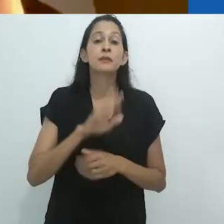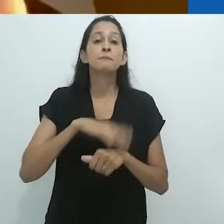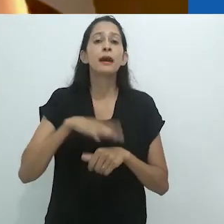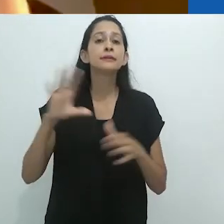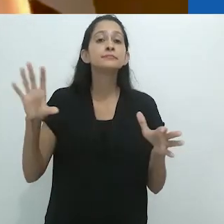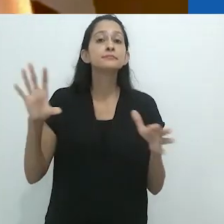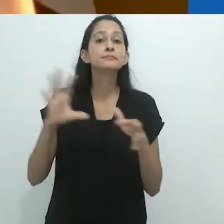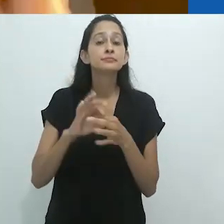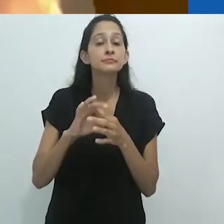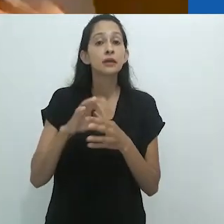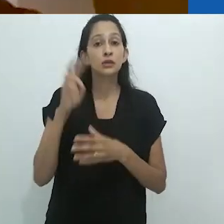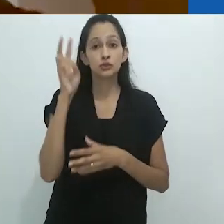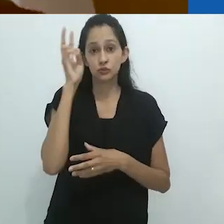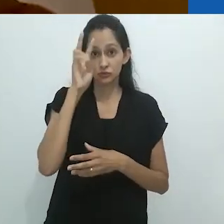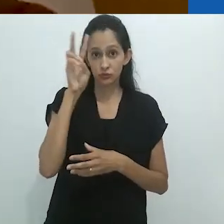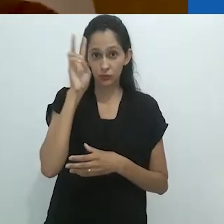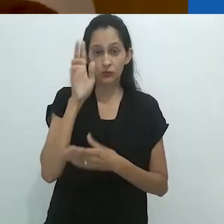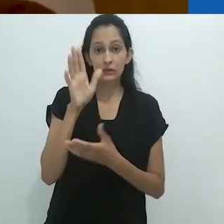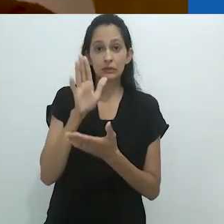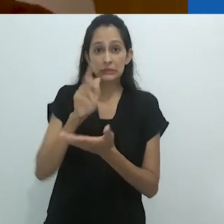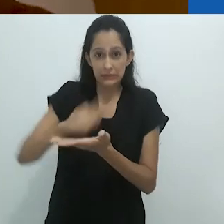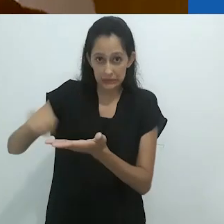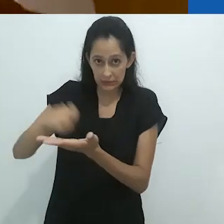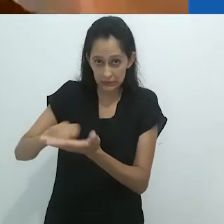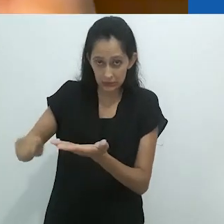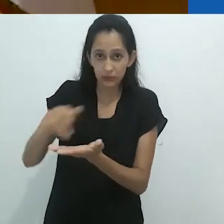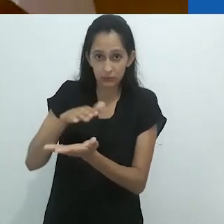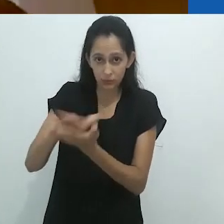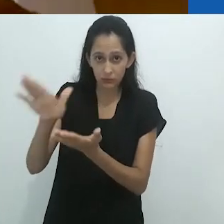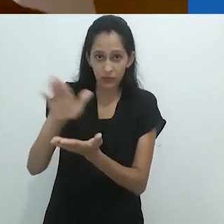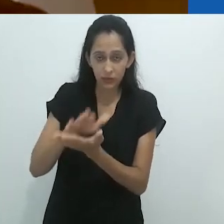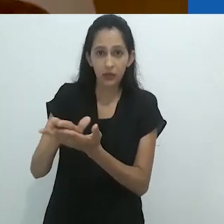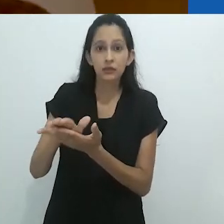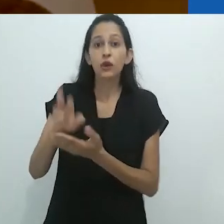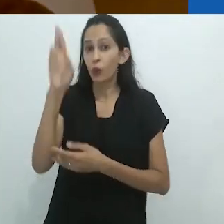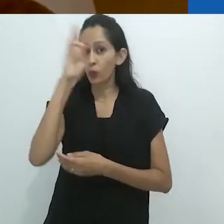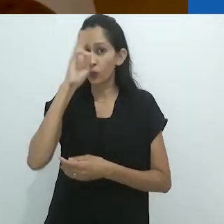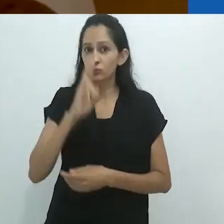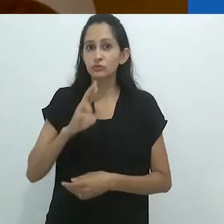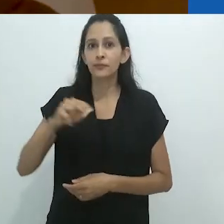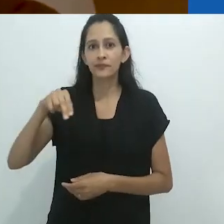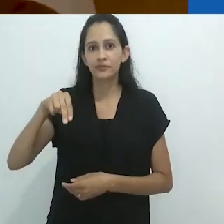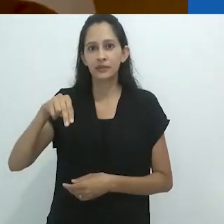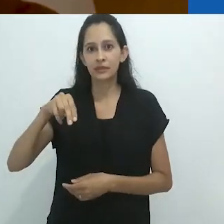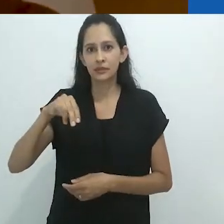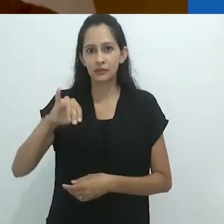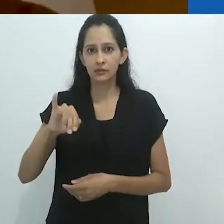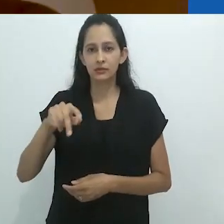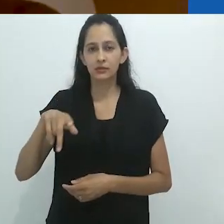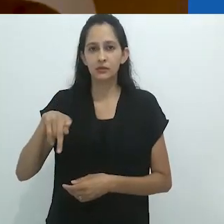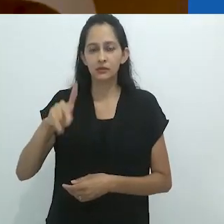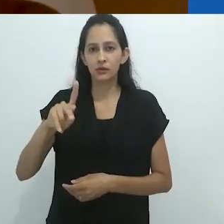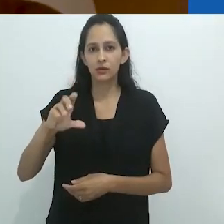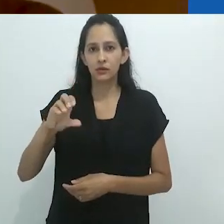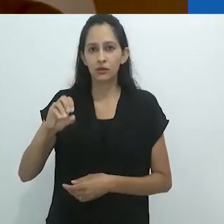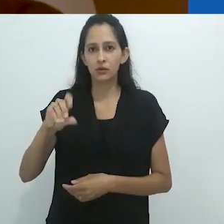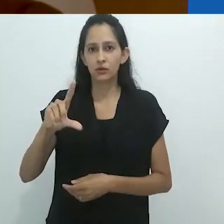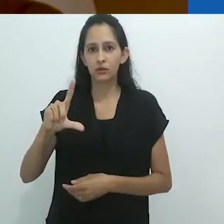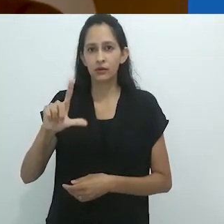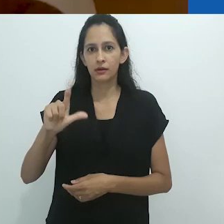estava focado nas histórias publicadas, nas histórias escritas do russo Nikolai Leskov,